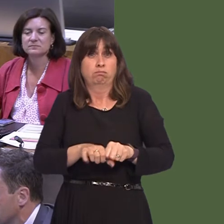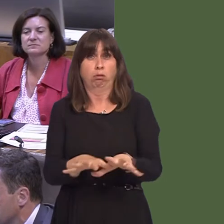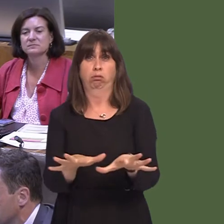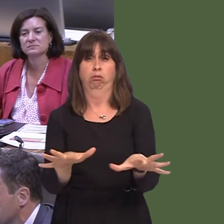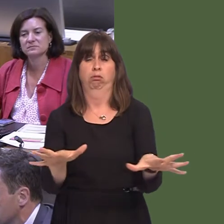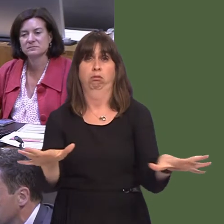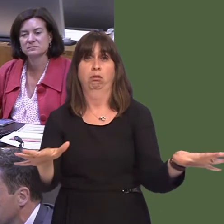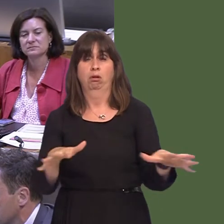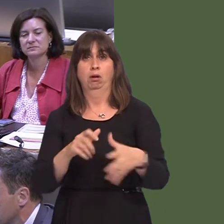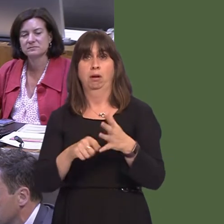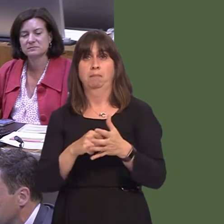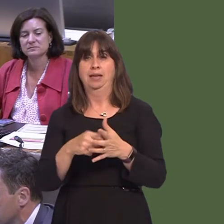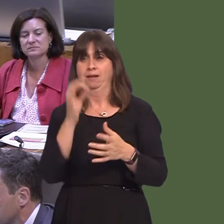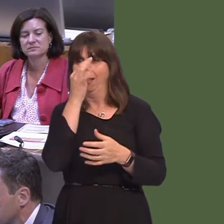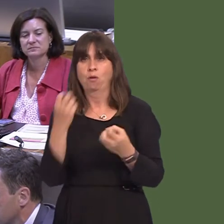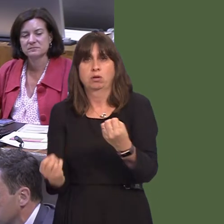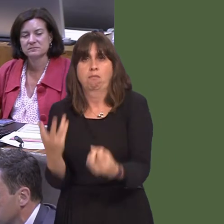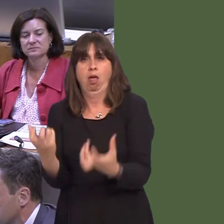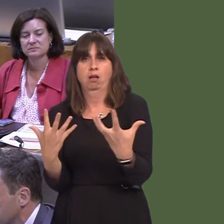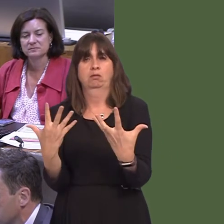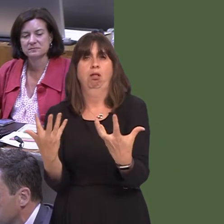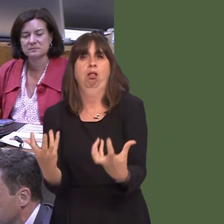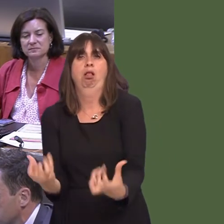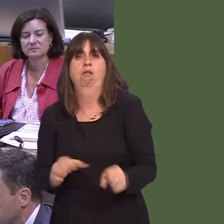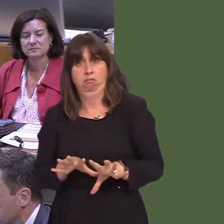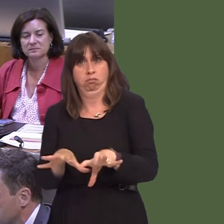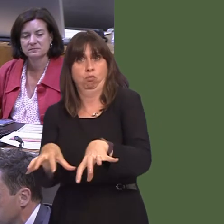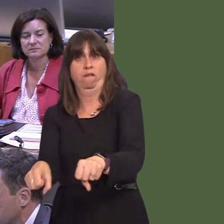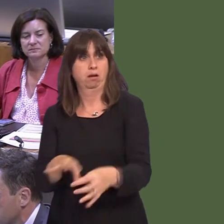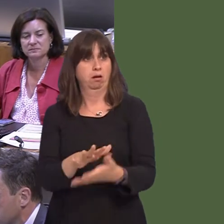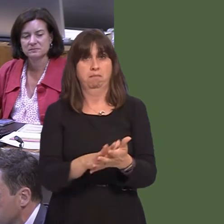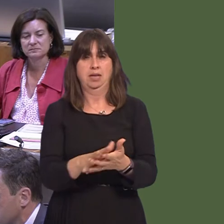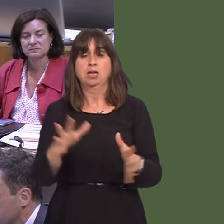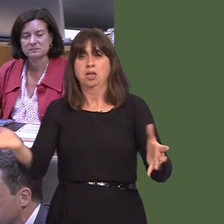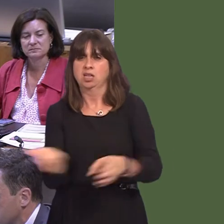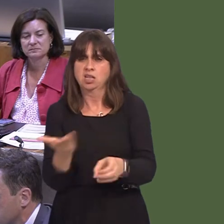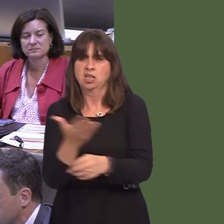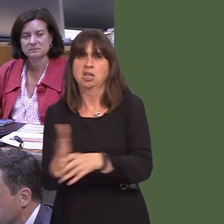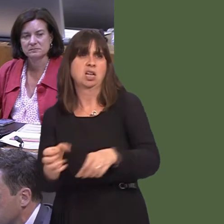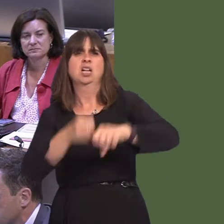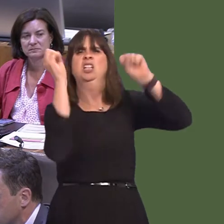that there are new ways sought to control it, but also, of course, that any kind of illegality regarding its dumping is dealt with as quickly as possible.